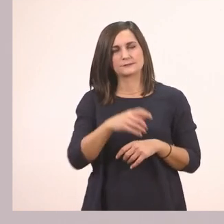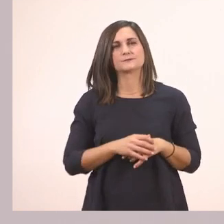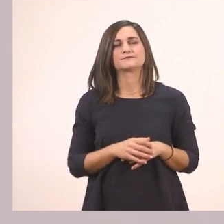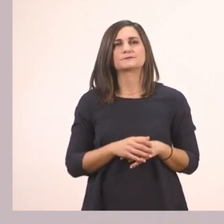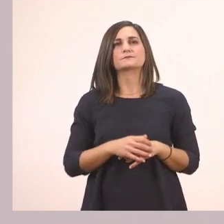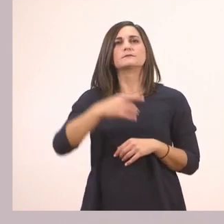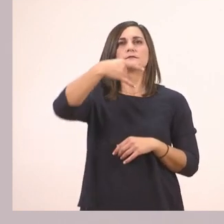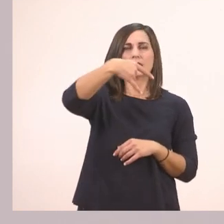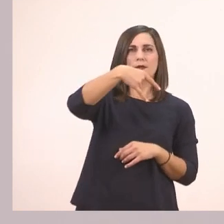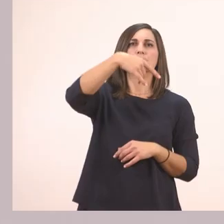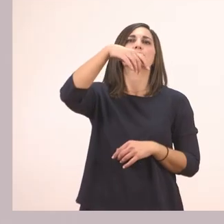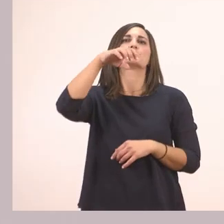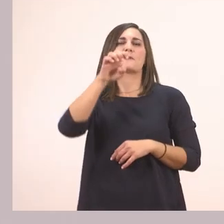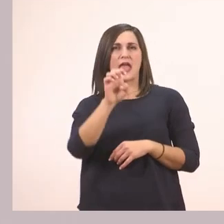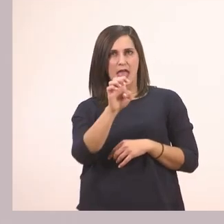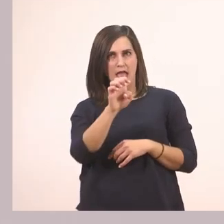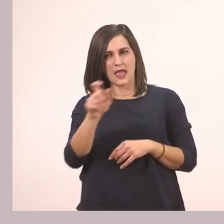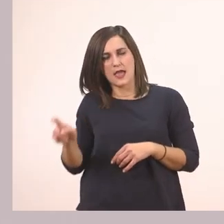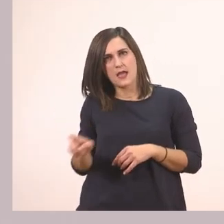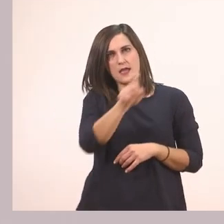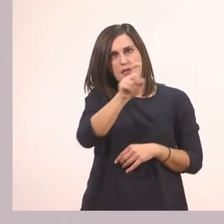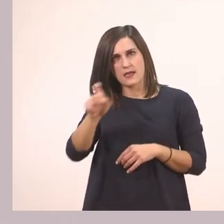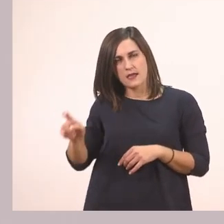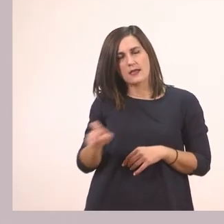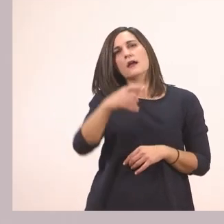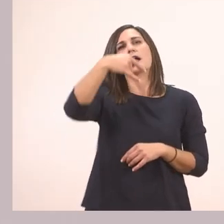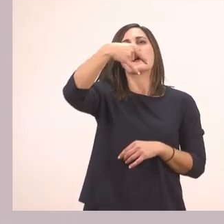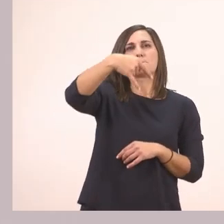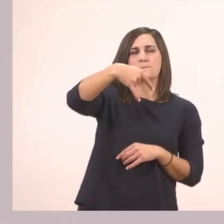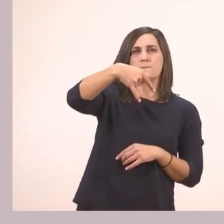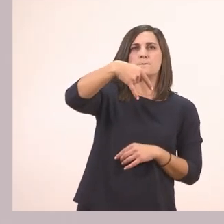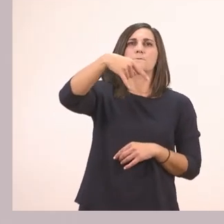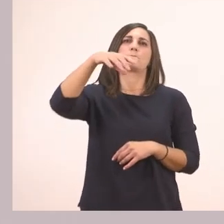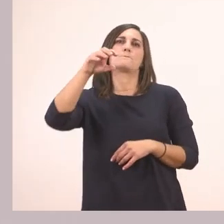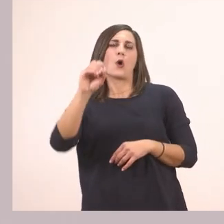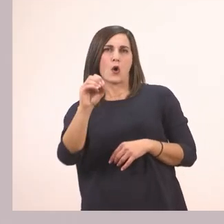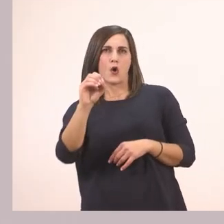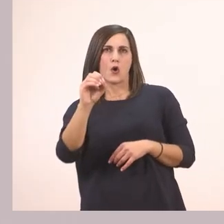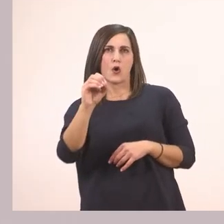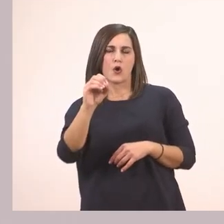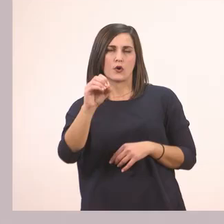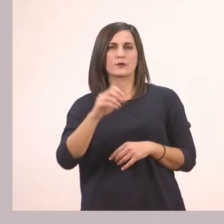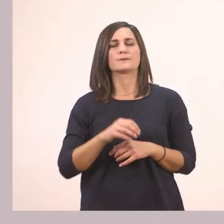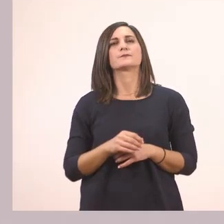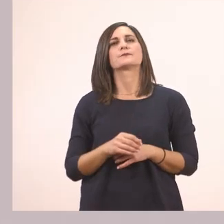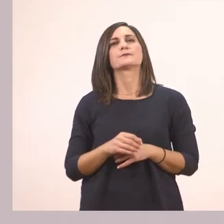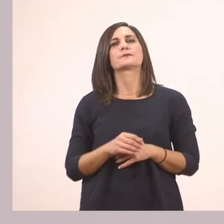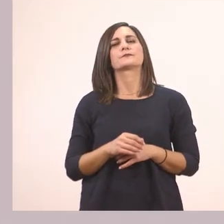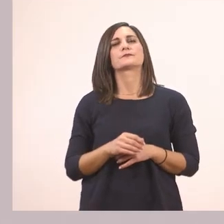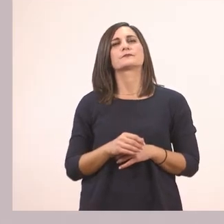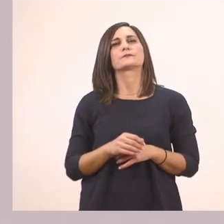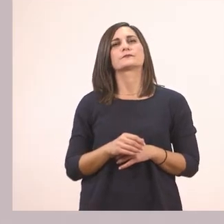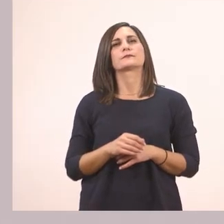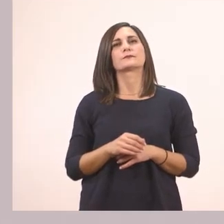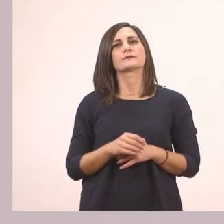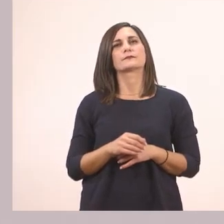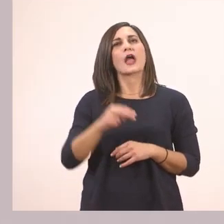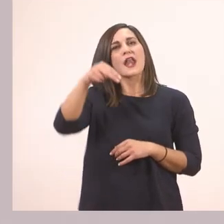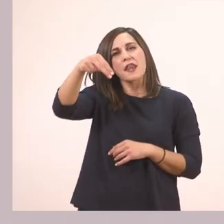Πε - πό - νι